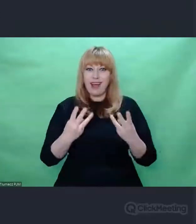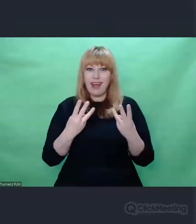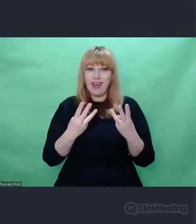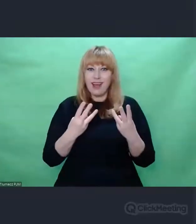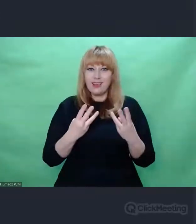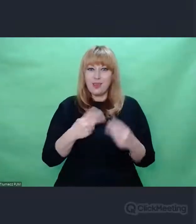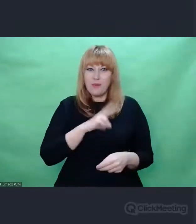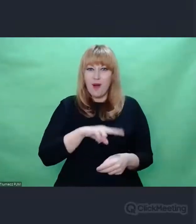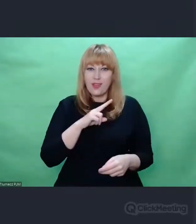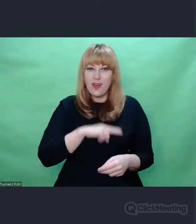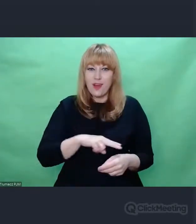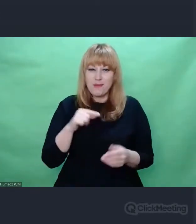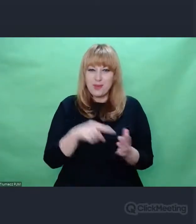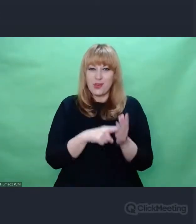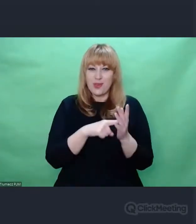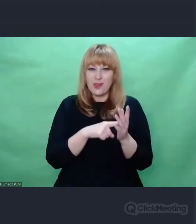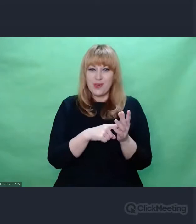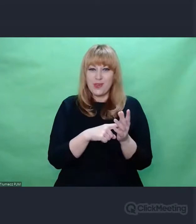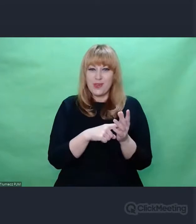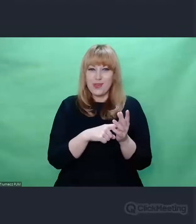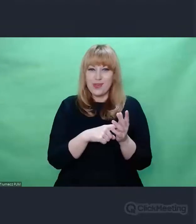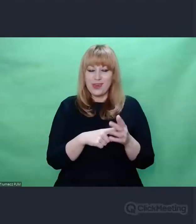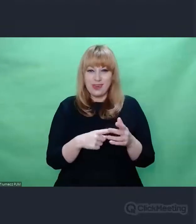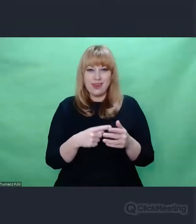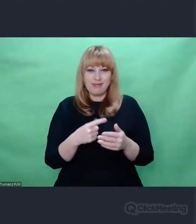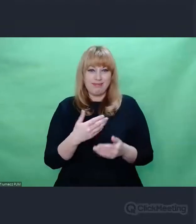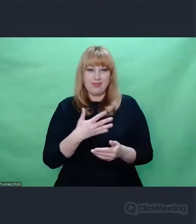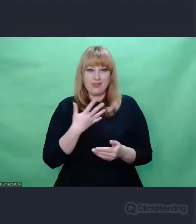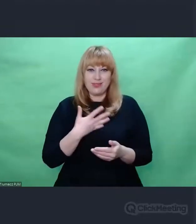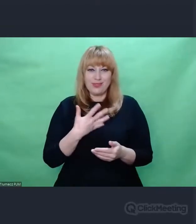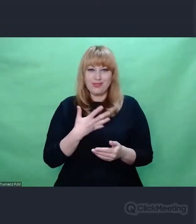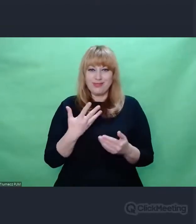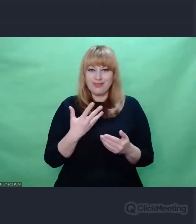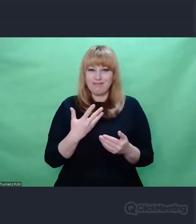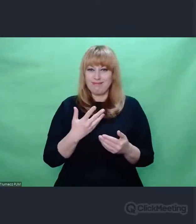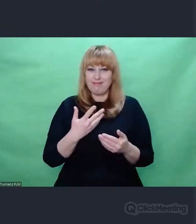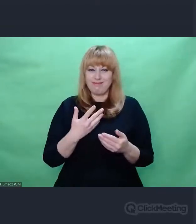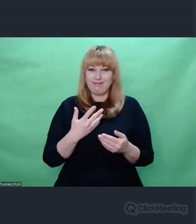co stanie się czynnikiem zmieniającym jego postrzeganie świata,